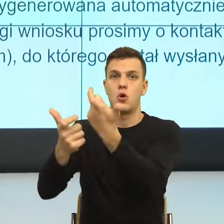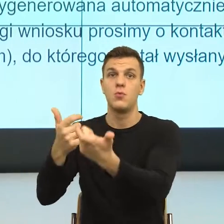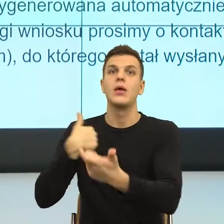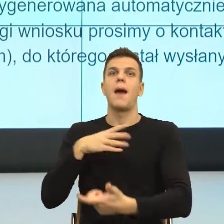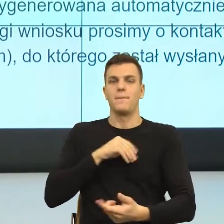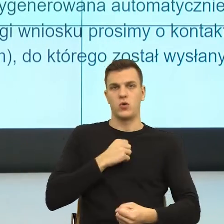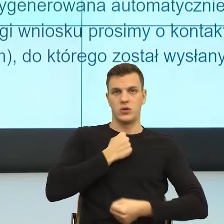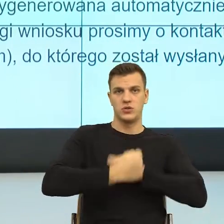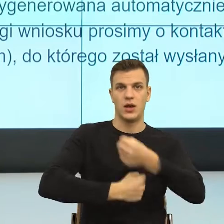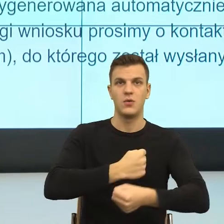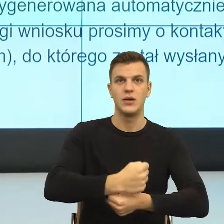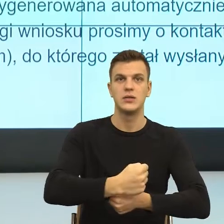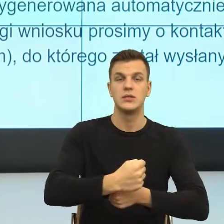gdy dostaję takie pismo, wiem, co z nim zrobić.